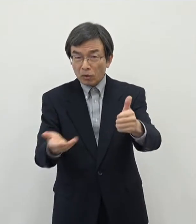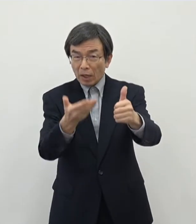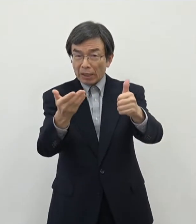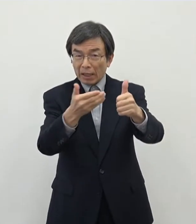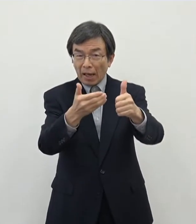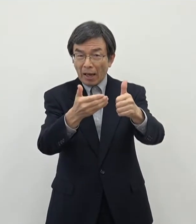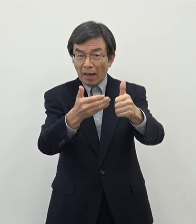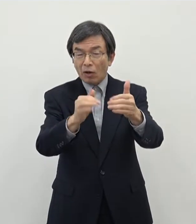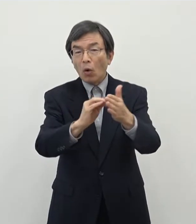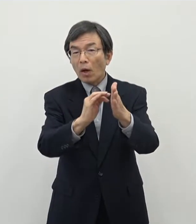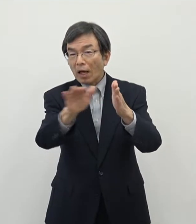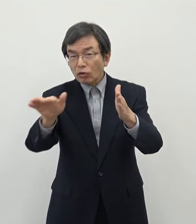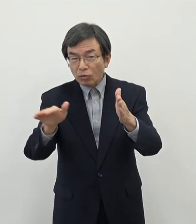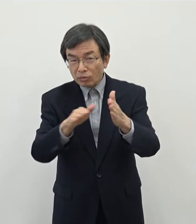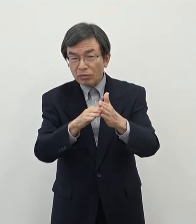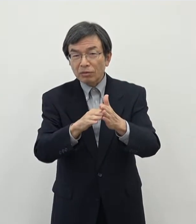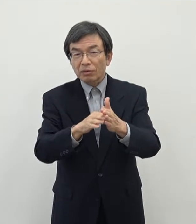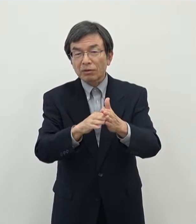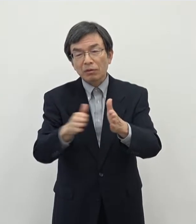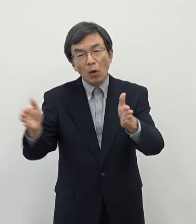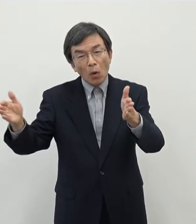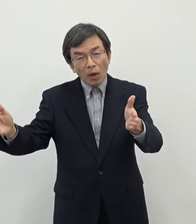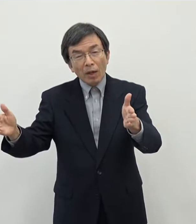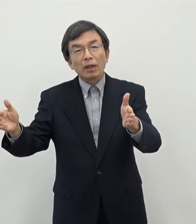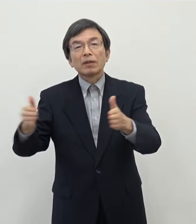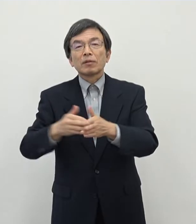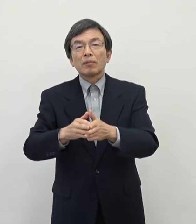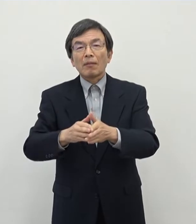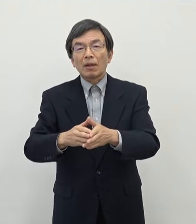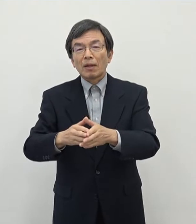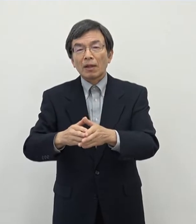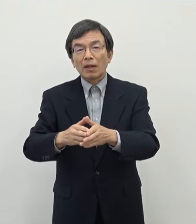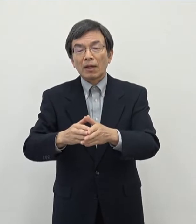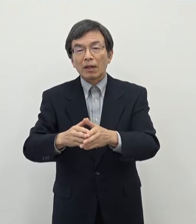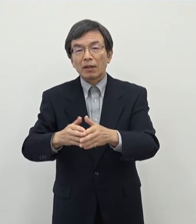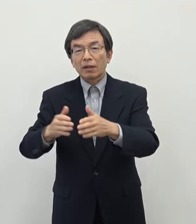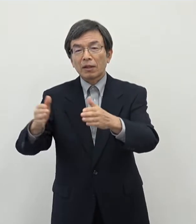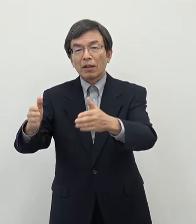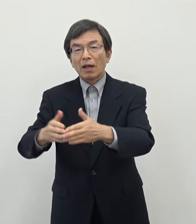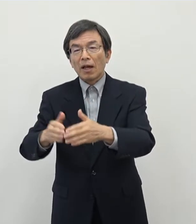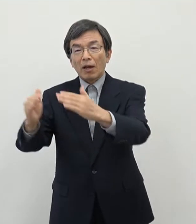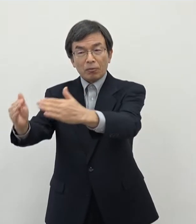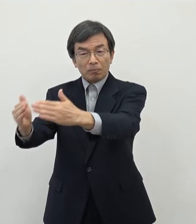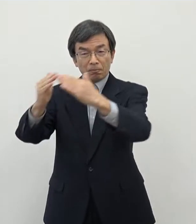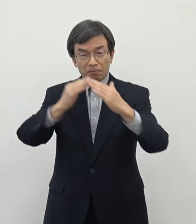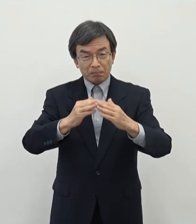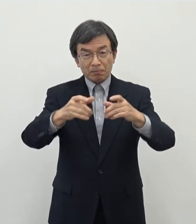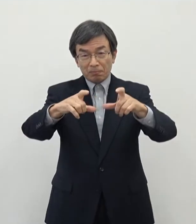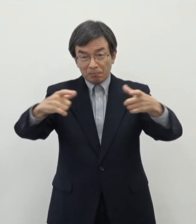ここ数年で 転入増に構造が大きく転換をしてきたということを申し上げました